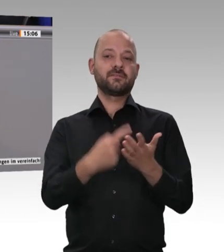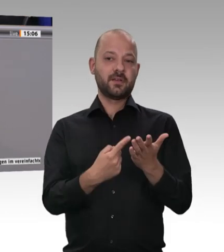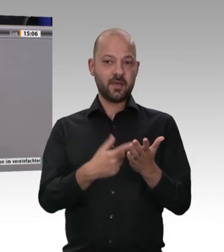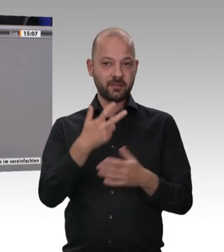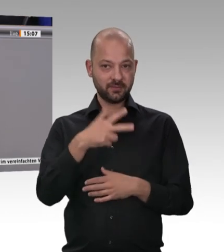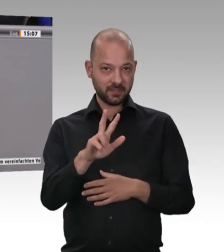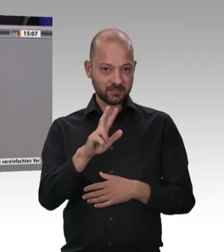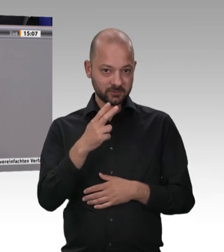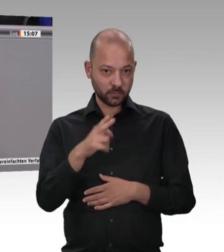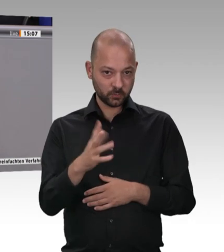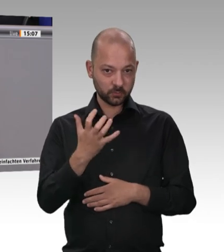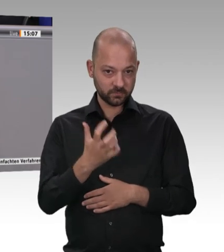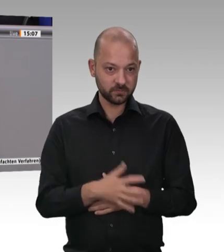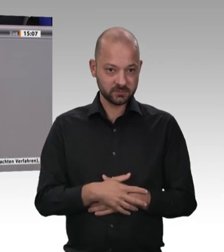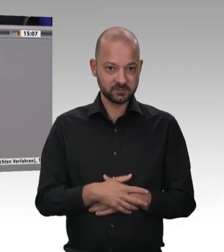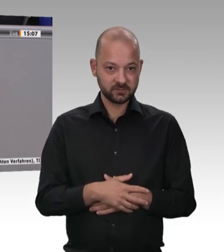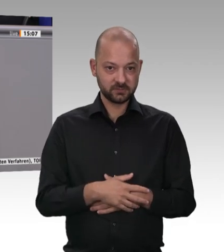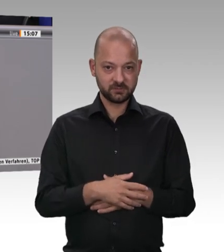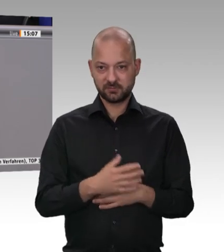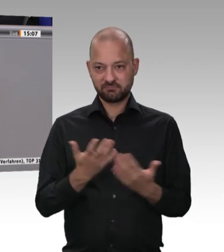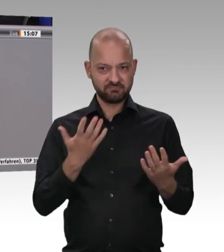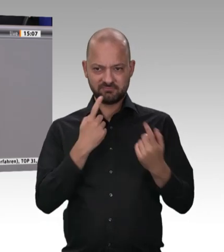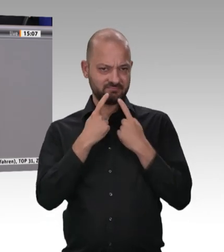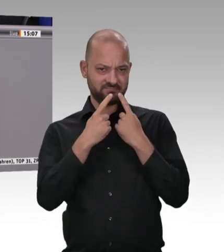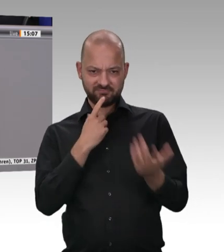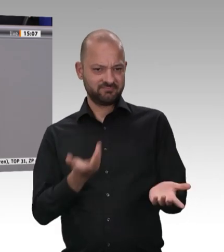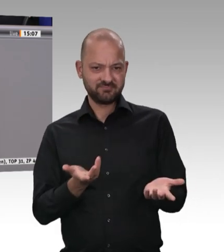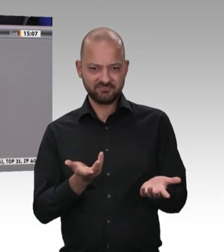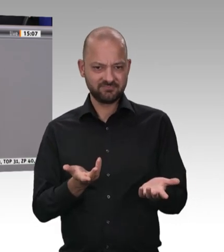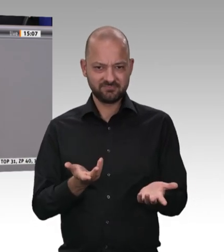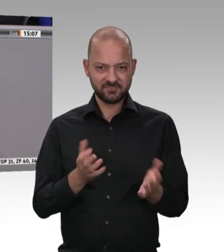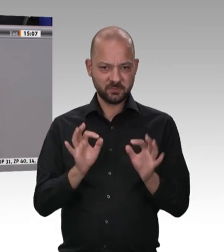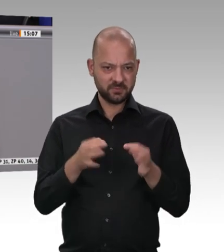ich mich, ob wir hier mit Verboten arbeiten müssen oder ob wir hier